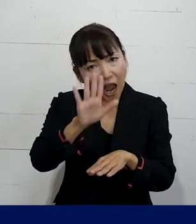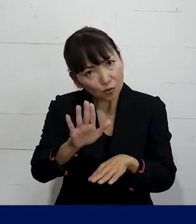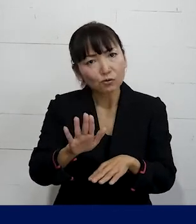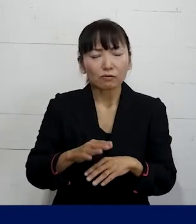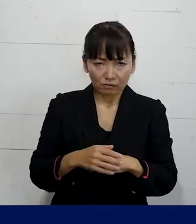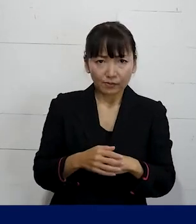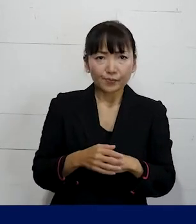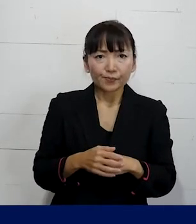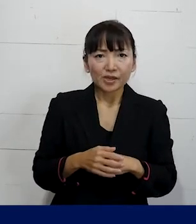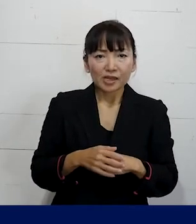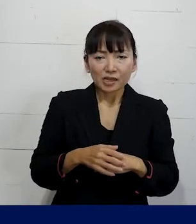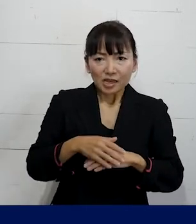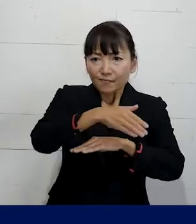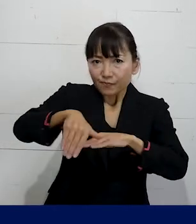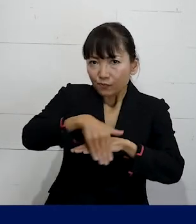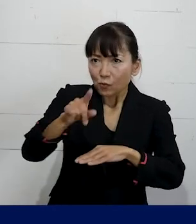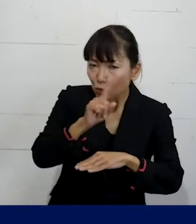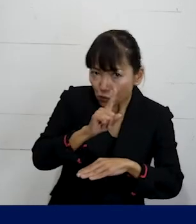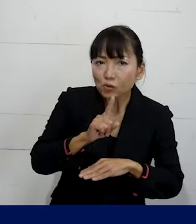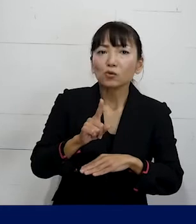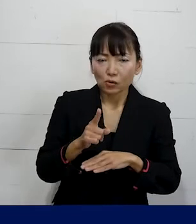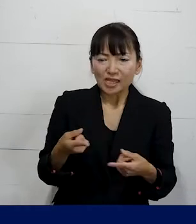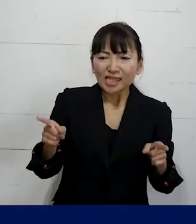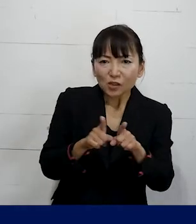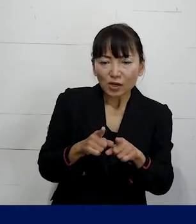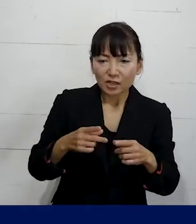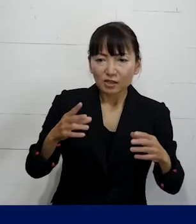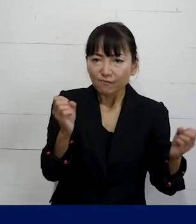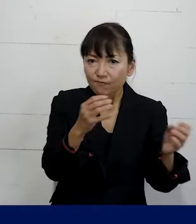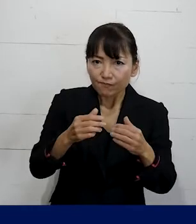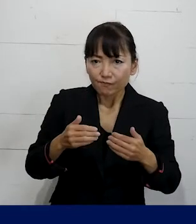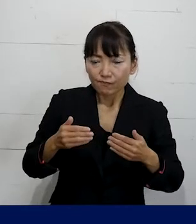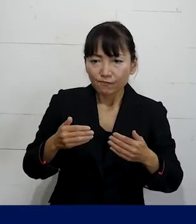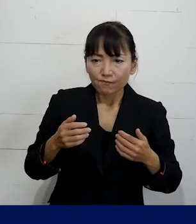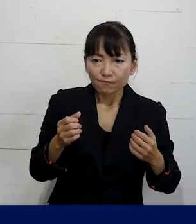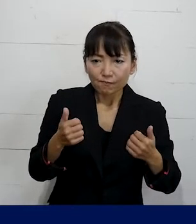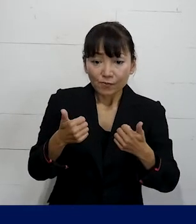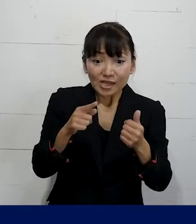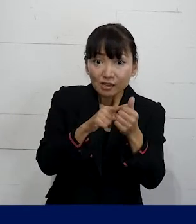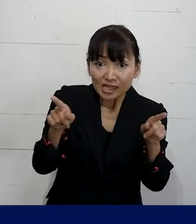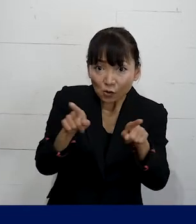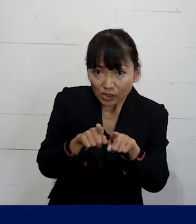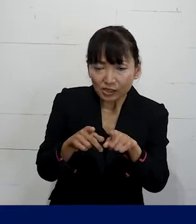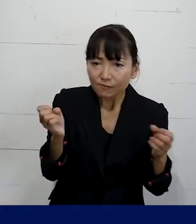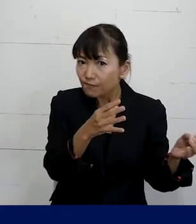それをどういう作戦で一緒に取り組んでいくのか ということをご本人と一緒に話しながら